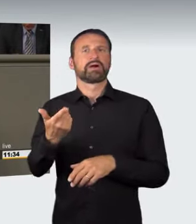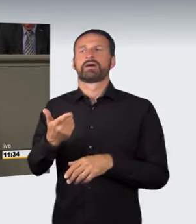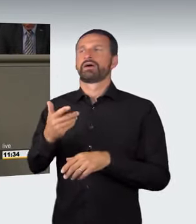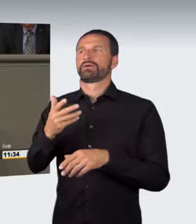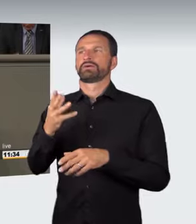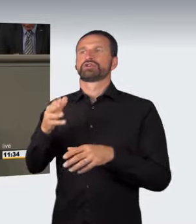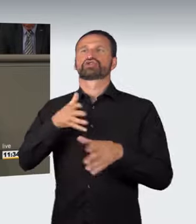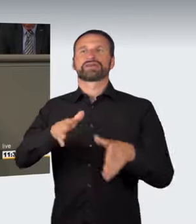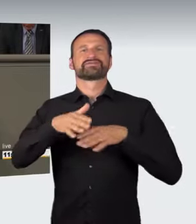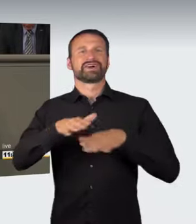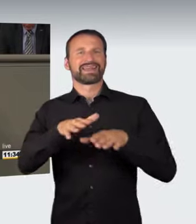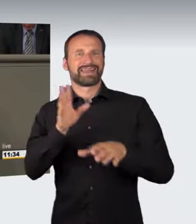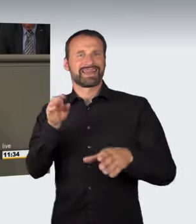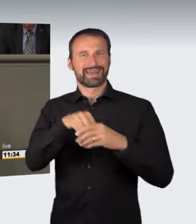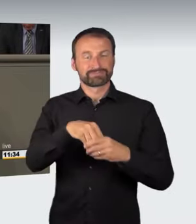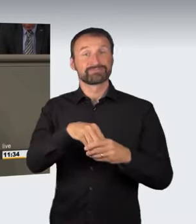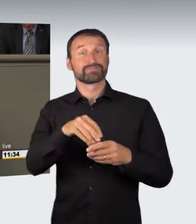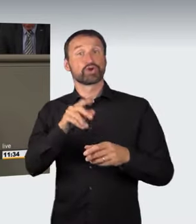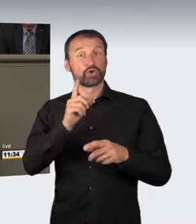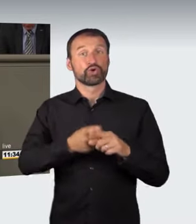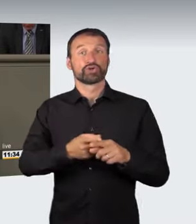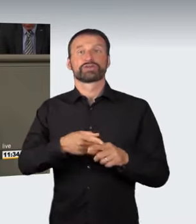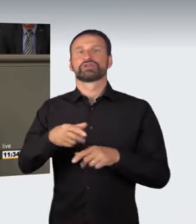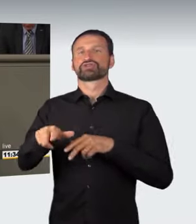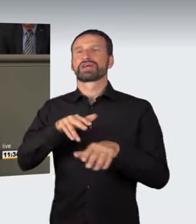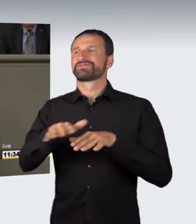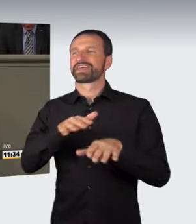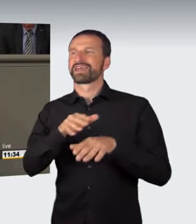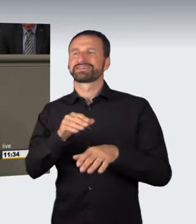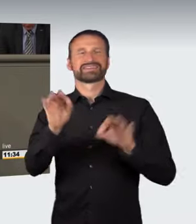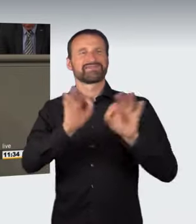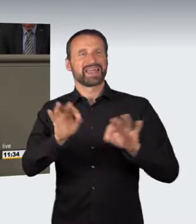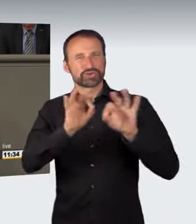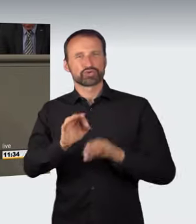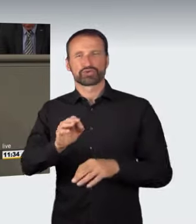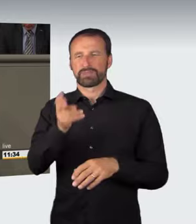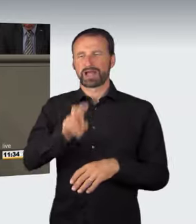nach § 315b StGB und der Straßenverkehrsgefährdung nach § 315c Strafgesetzbuch,